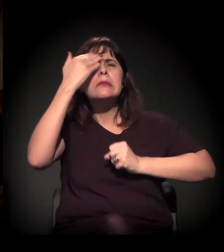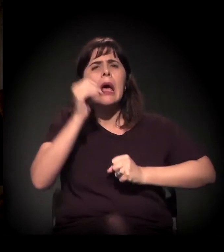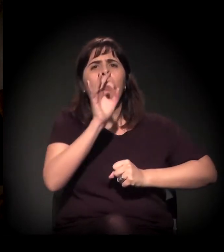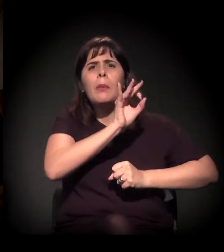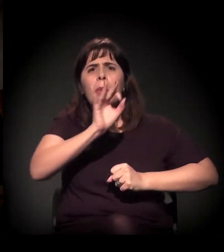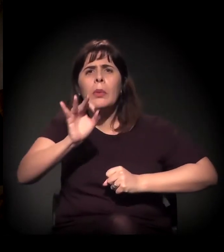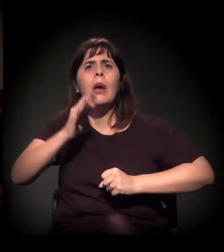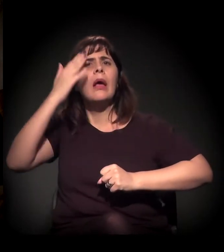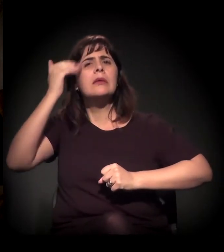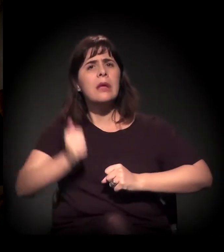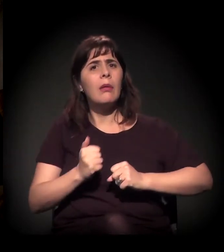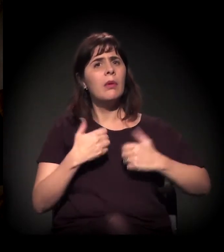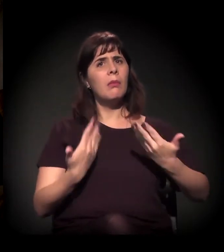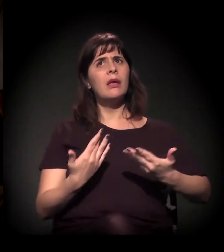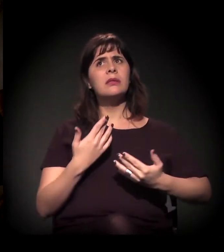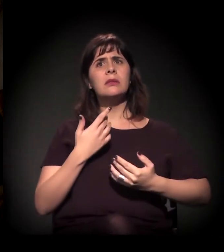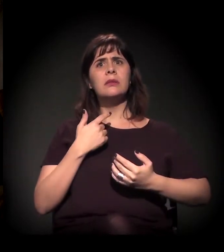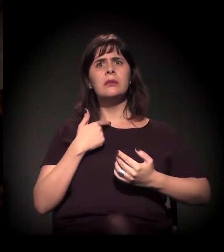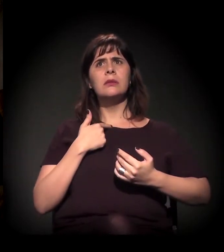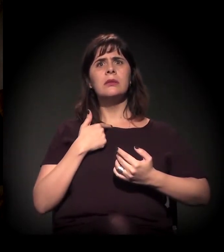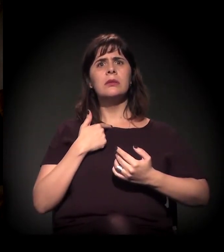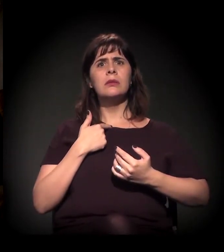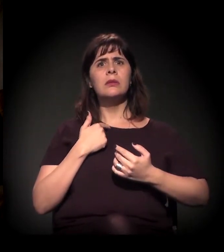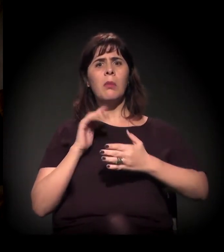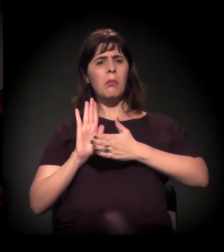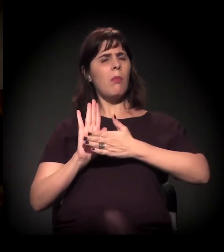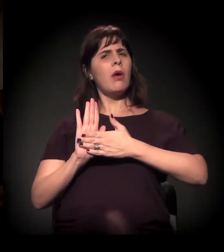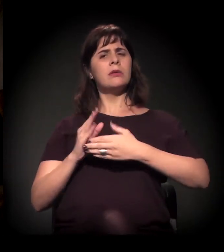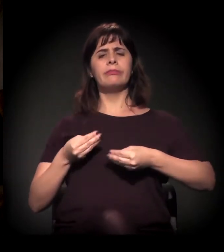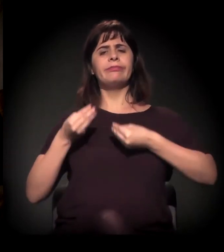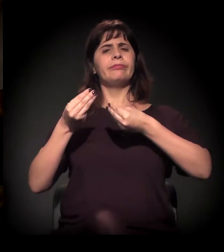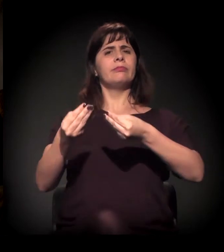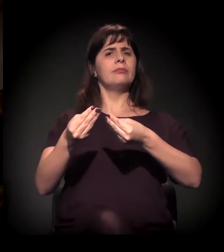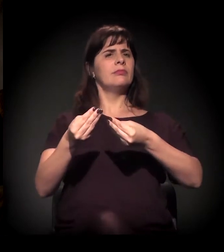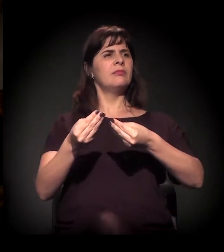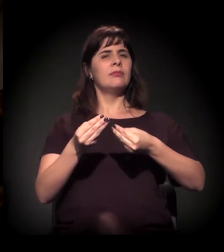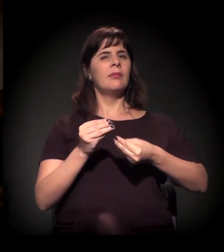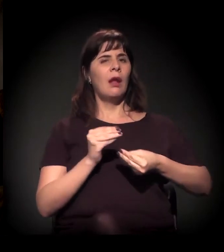para apresentar a proposta dele, sem esse dado,